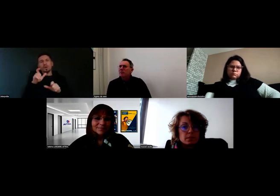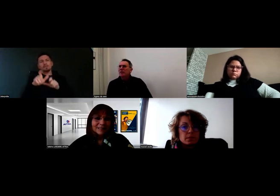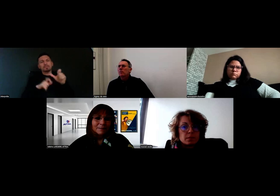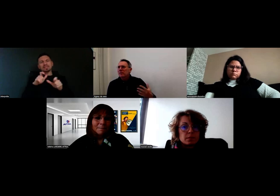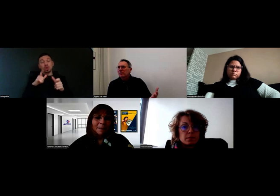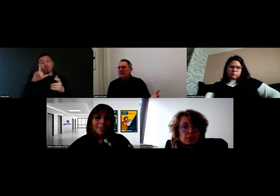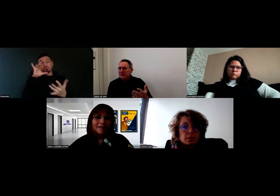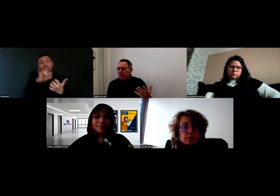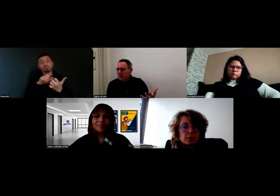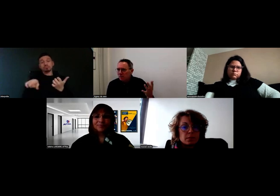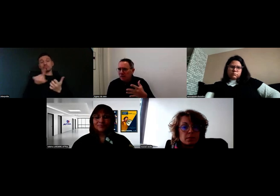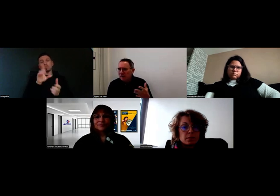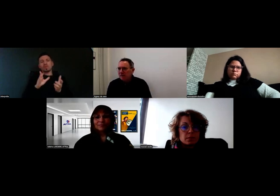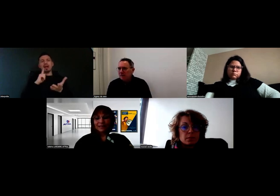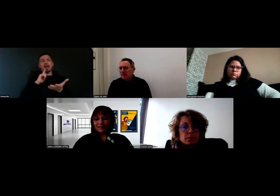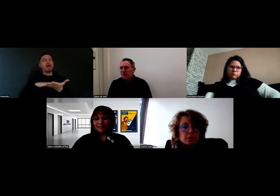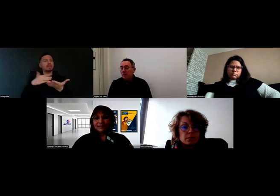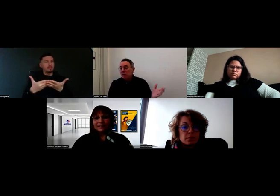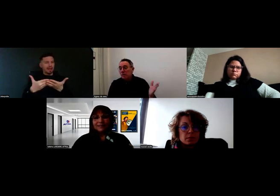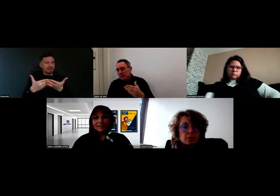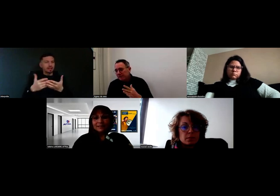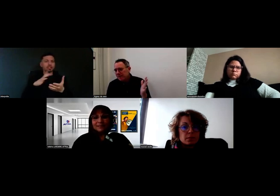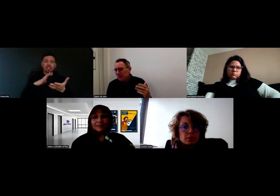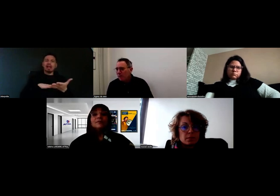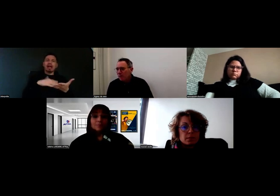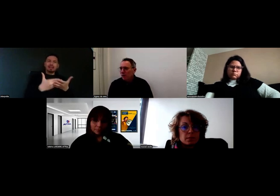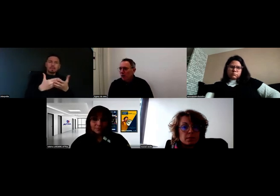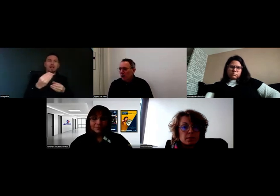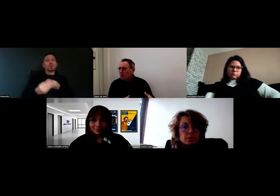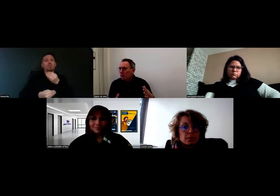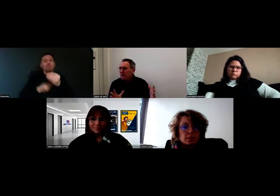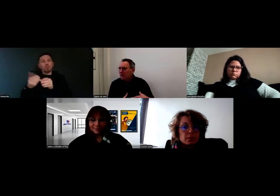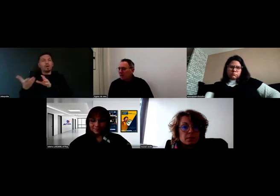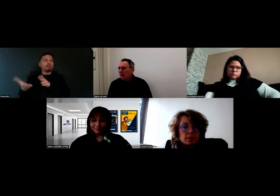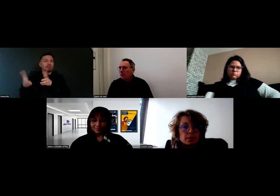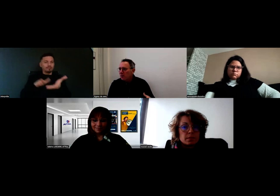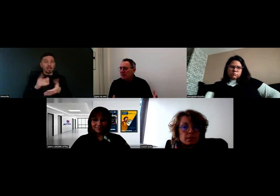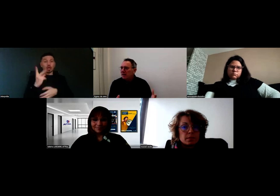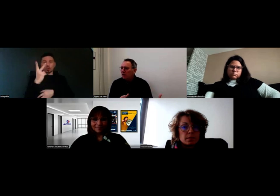parce qu'on parle des interprètes, on a des interprètes ou des interfaces, qui sont deux métiers voisins,